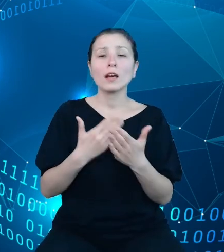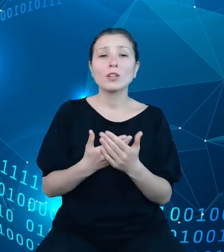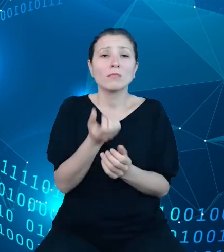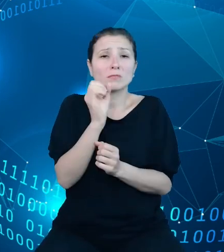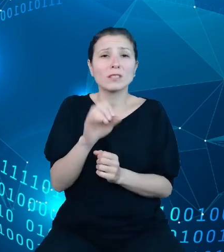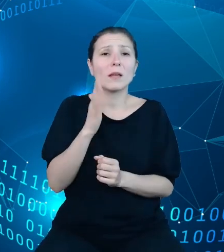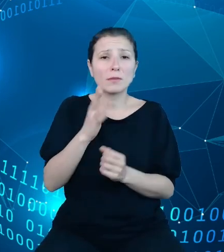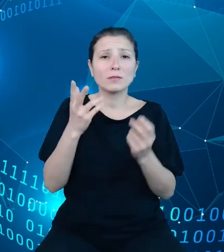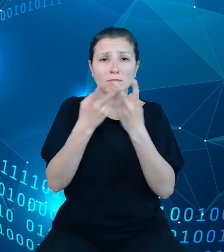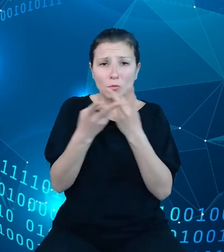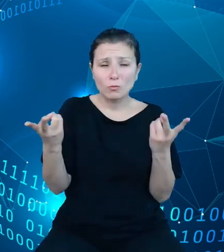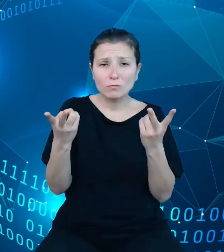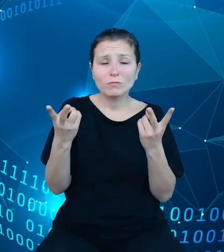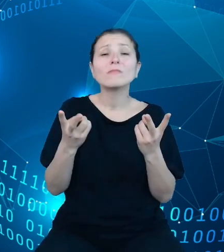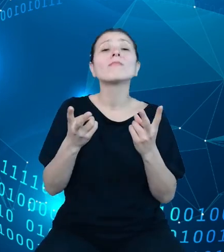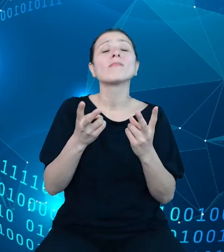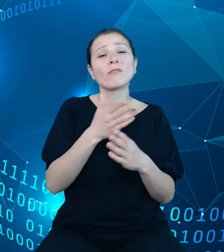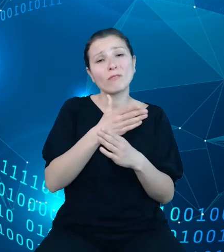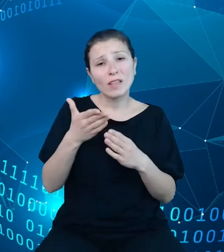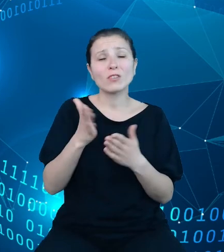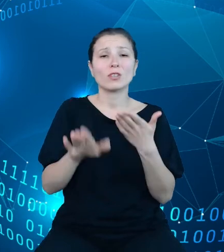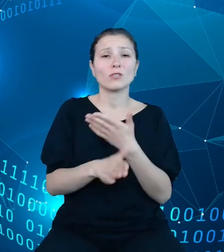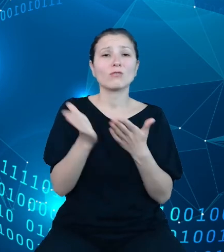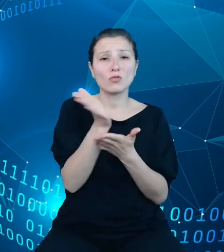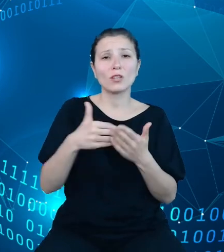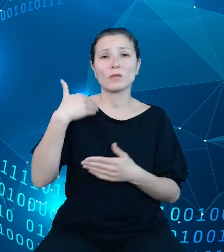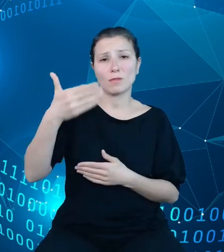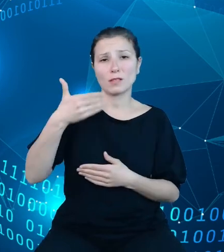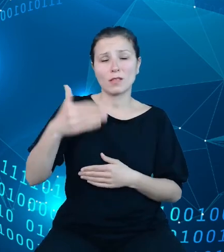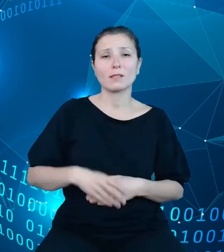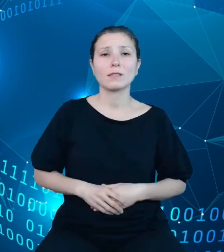również w dalszej części prezentacji, żeby niejako rozszerzyć nasz punkt